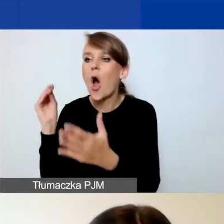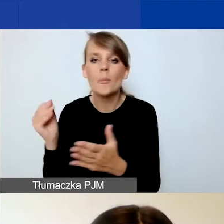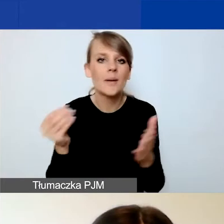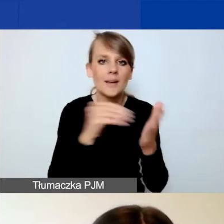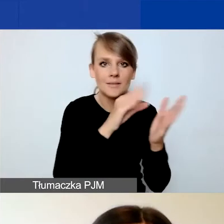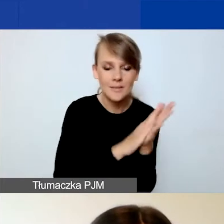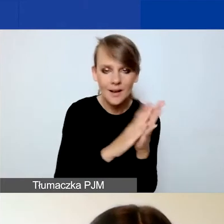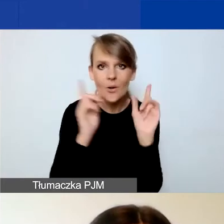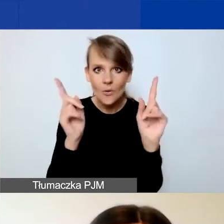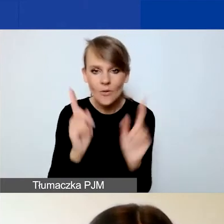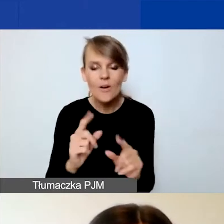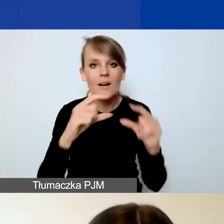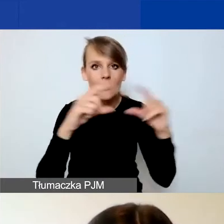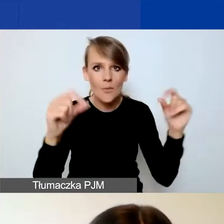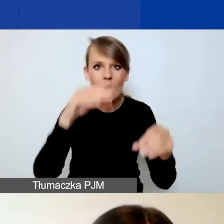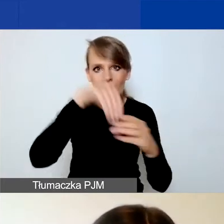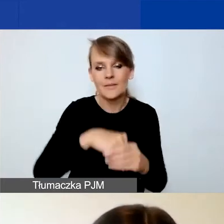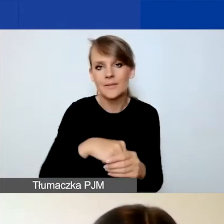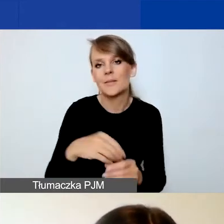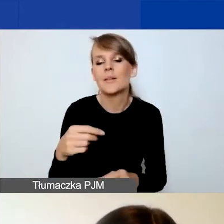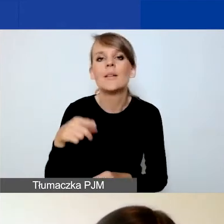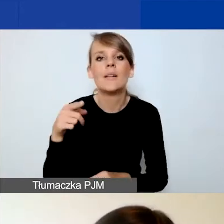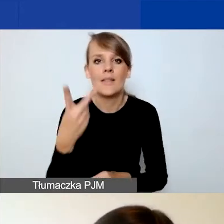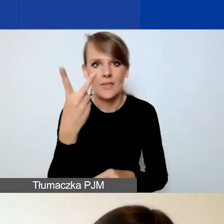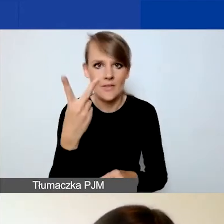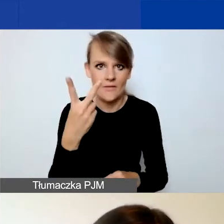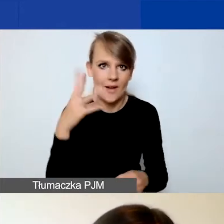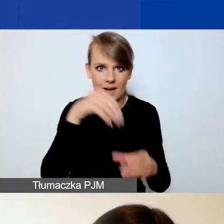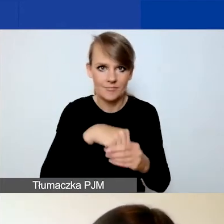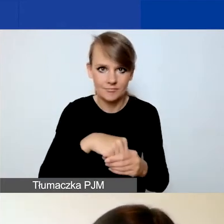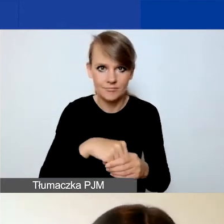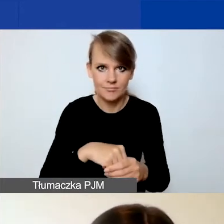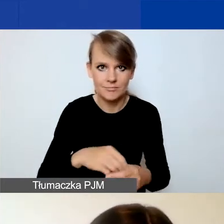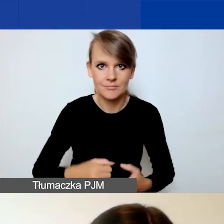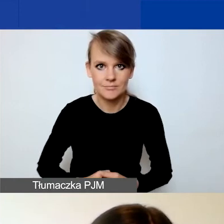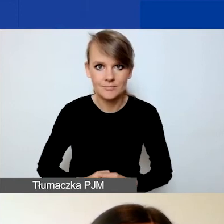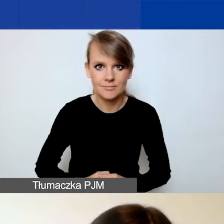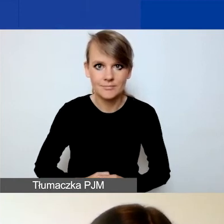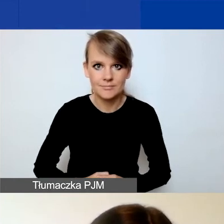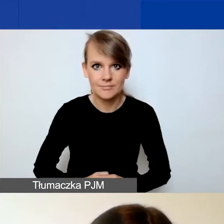że należy odnieść się do dwóch pól w formularzu na wnioski tematyczne.